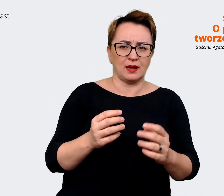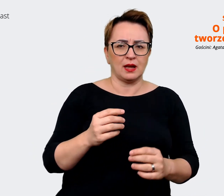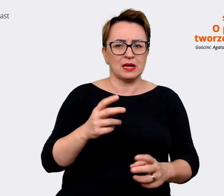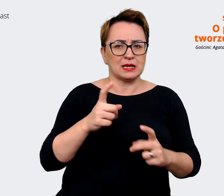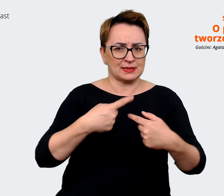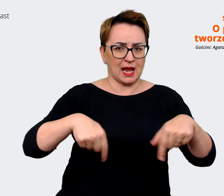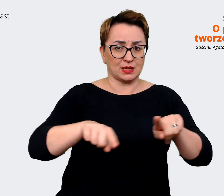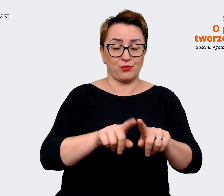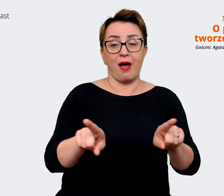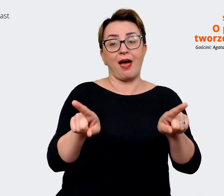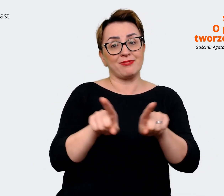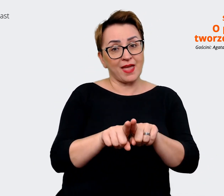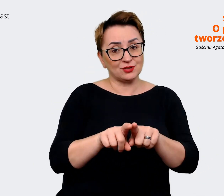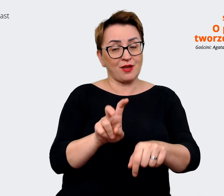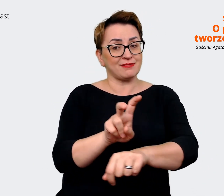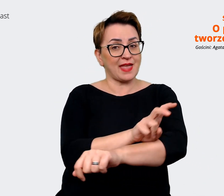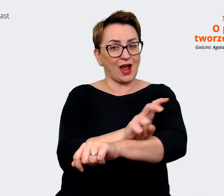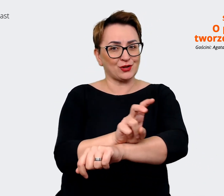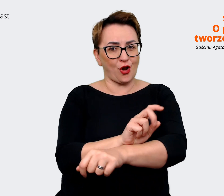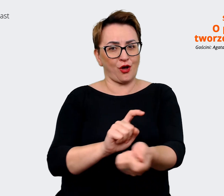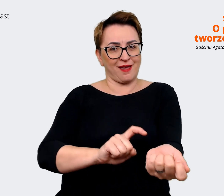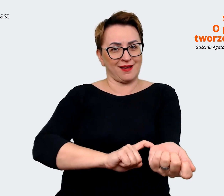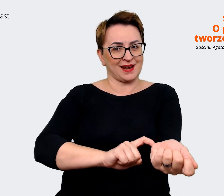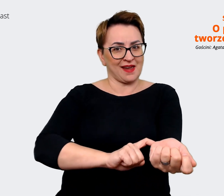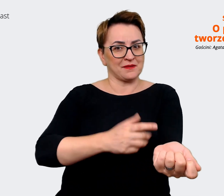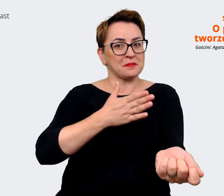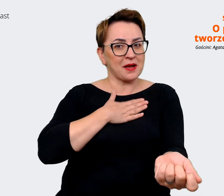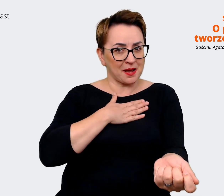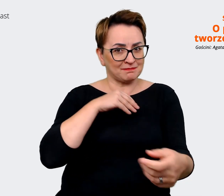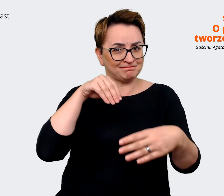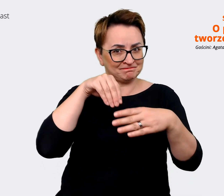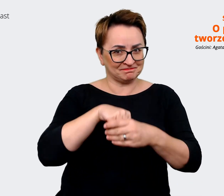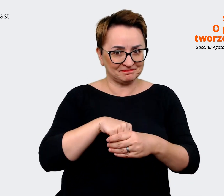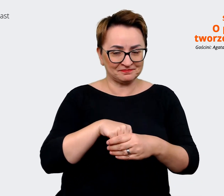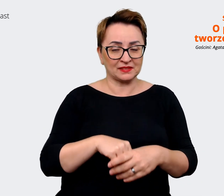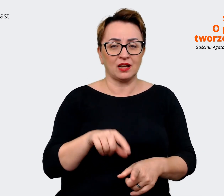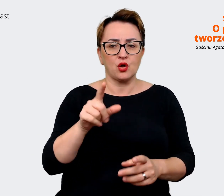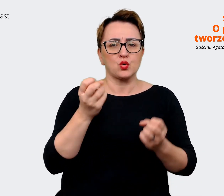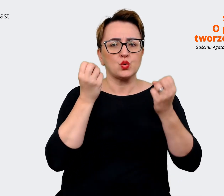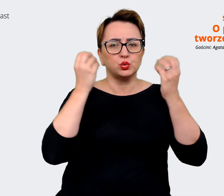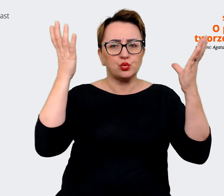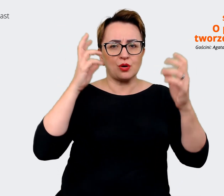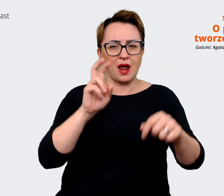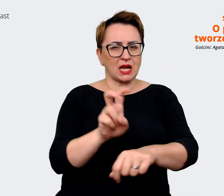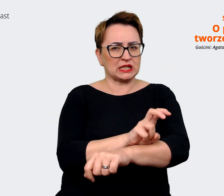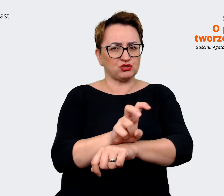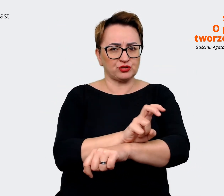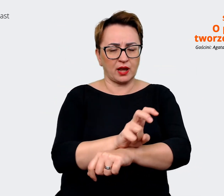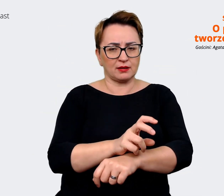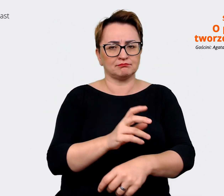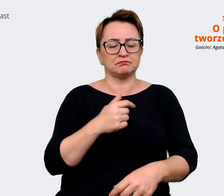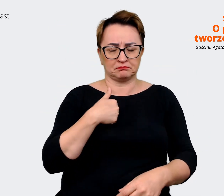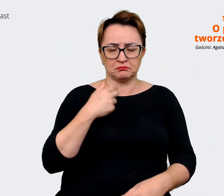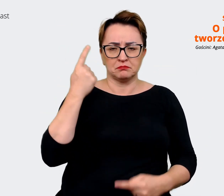w naszej krwi. Także, tak naprawdę ta kultura inżynieryjna jest też obecna w każdym obszarze,